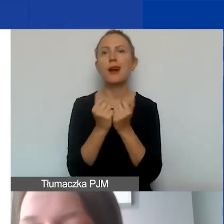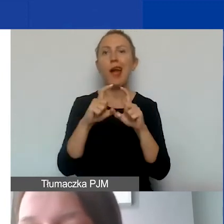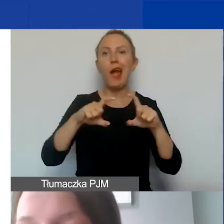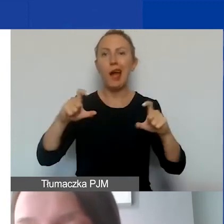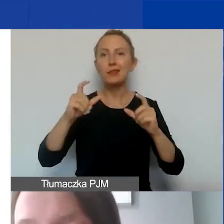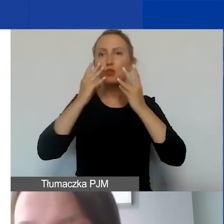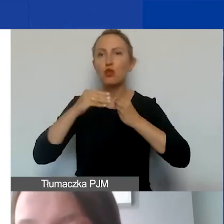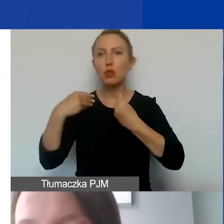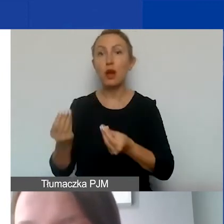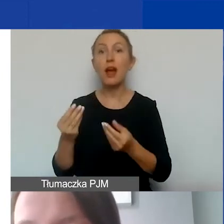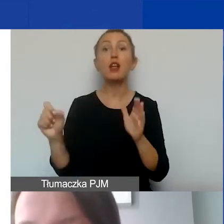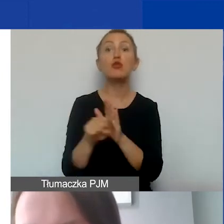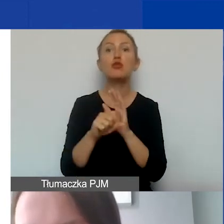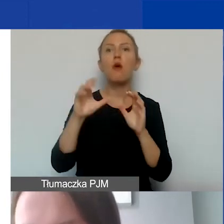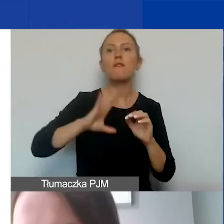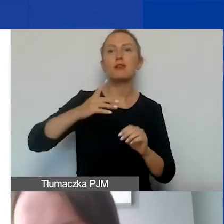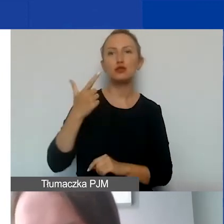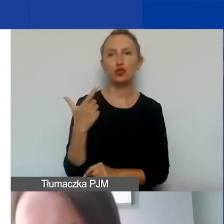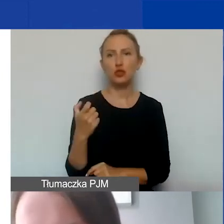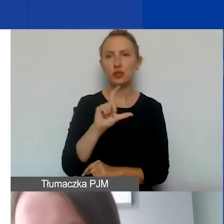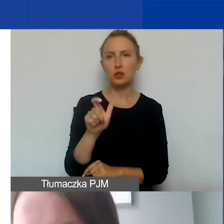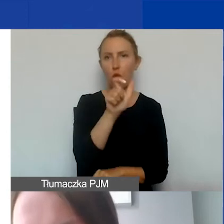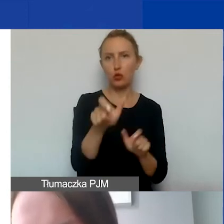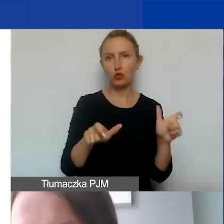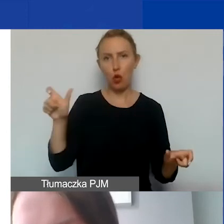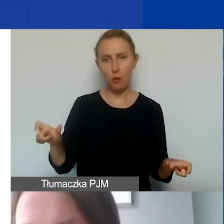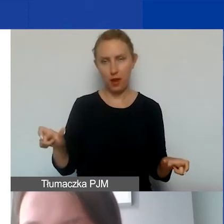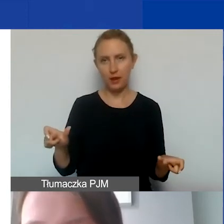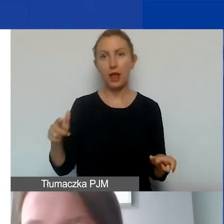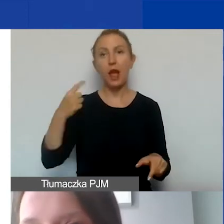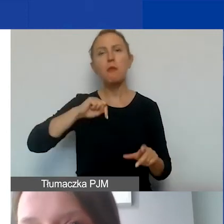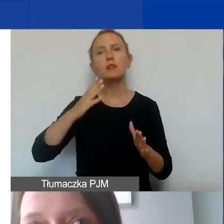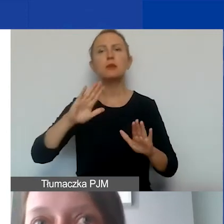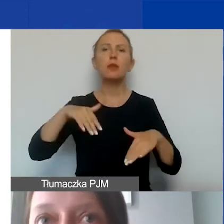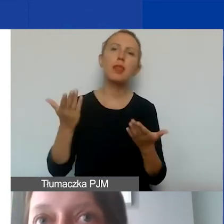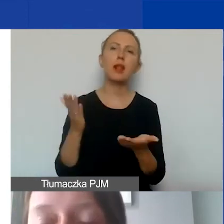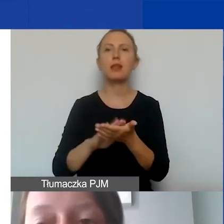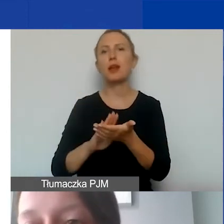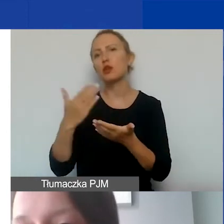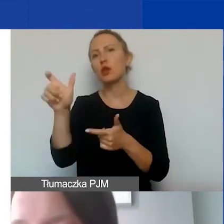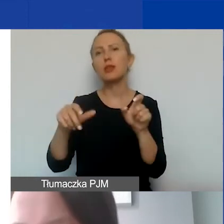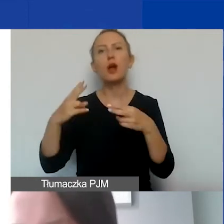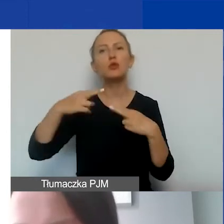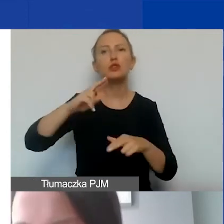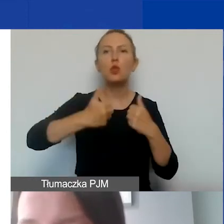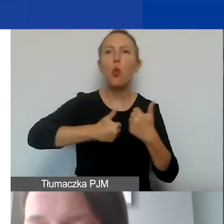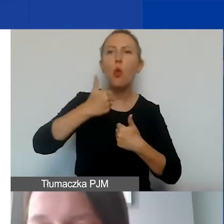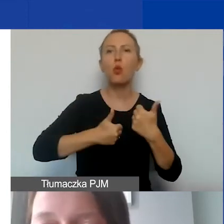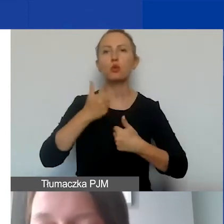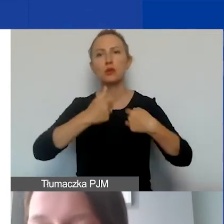ale do wartości 200 zł na osobę. Jeżeli byśmy chcieli przyznać nagrody dla uczestników konkursu, który realizujemy,